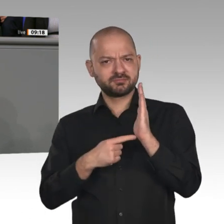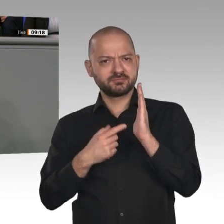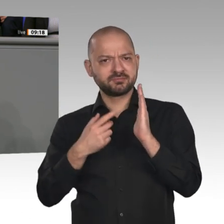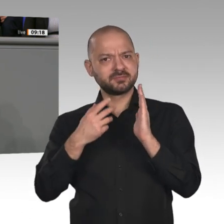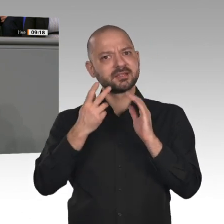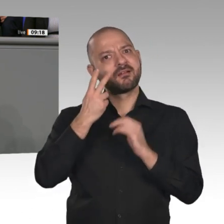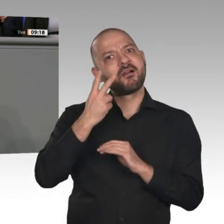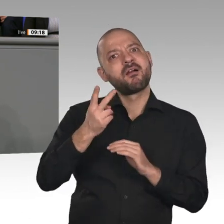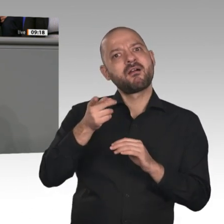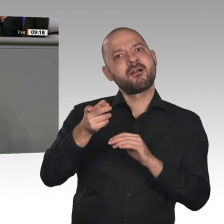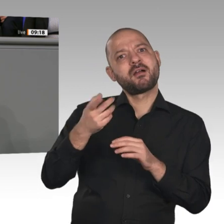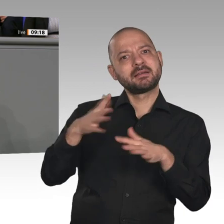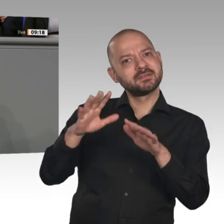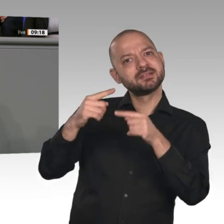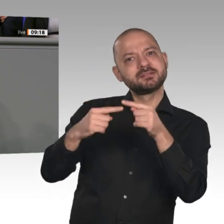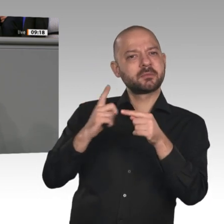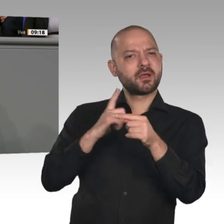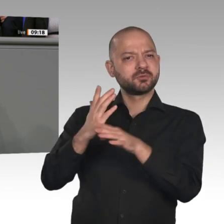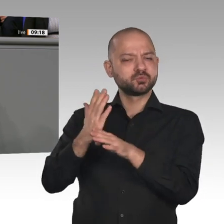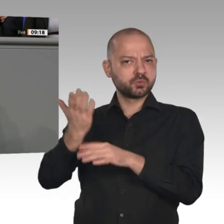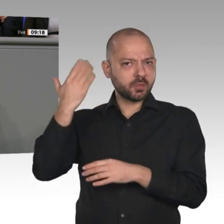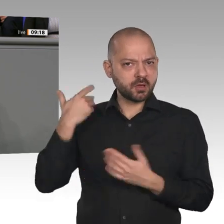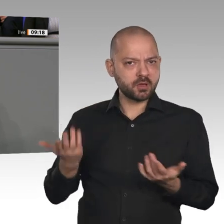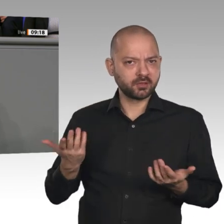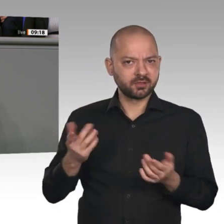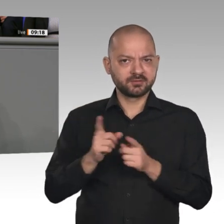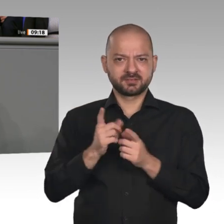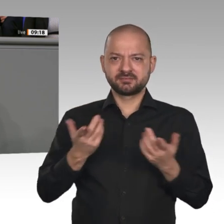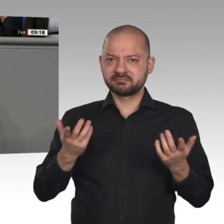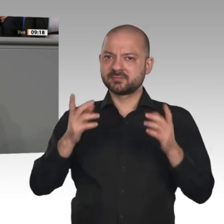und alte Menschen ins Erwerbsleben drücken, mehr sogenannte Fachkräfte aus dem Ausland